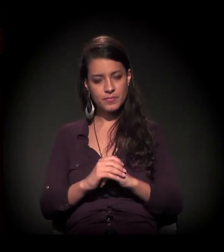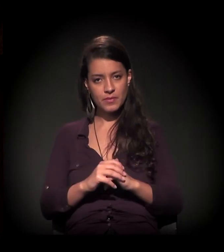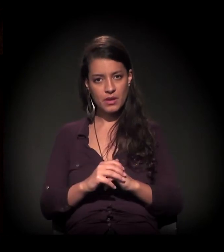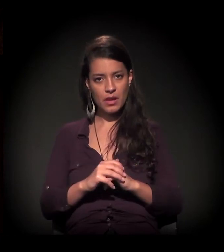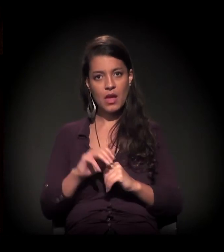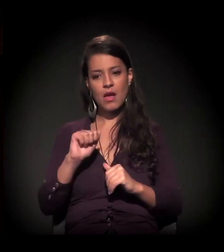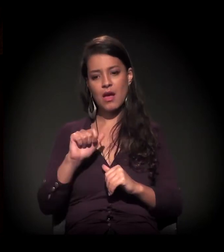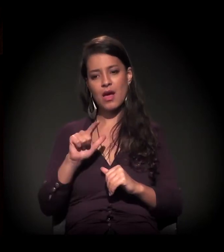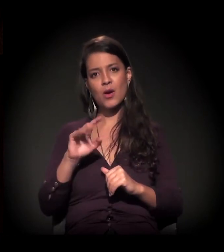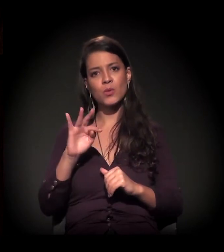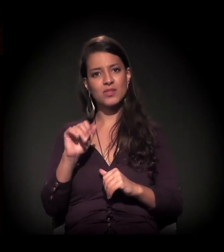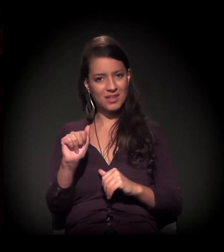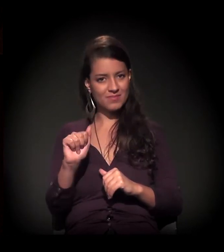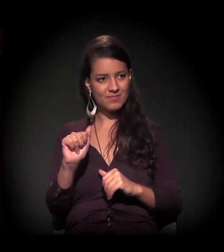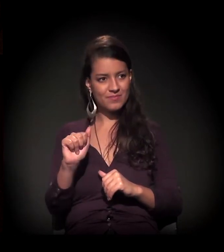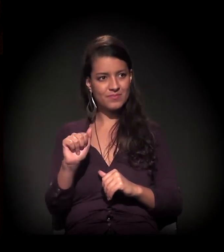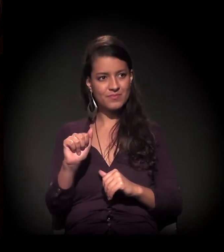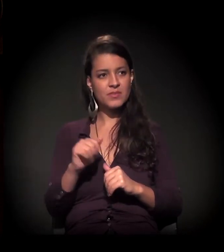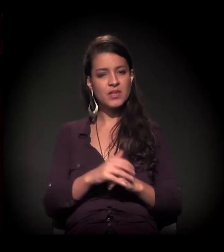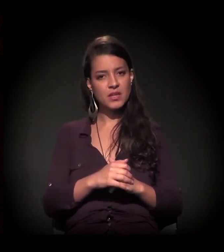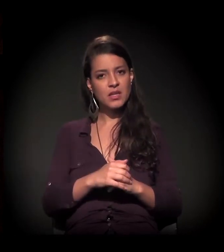Inexistem − isso é fato,